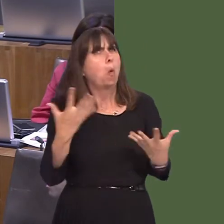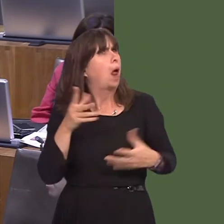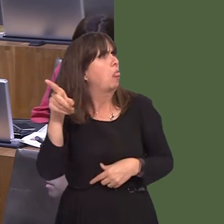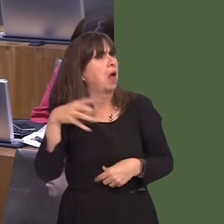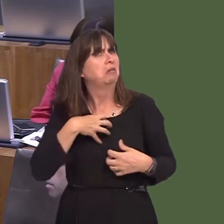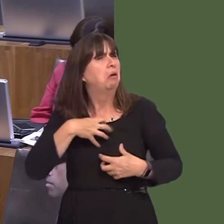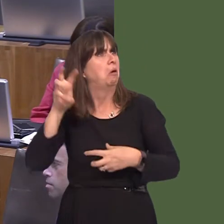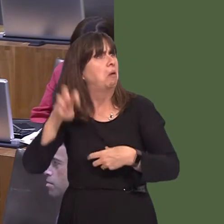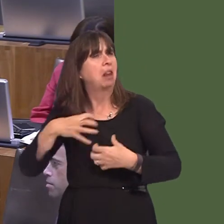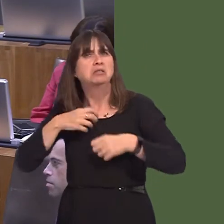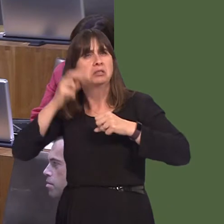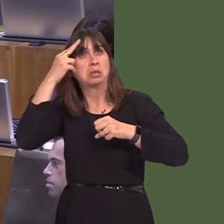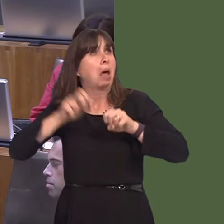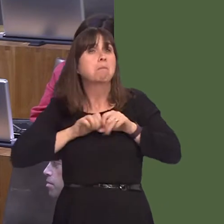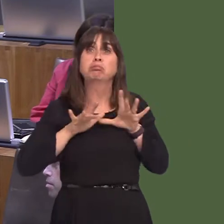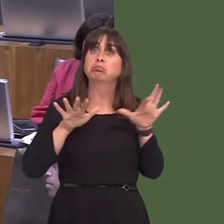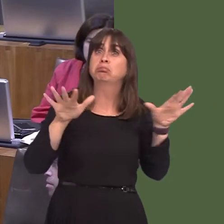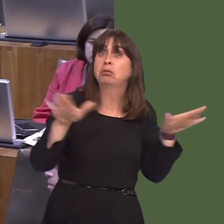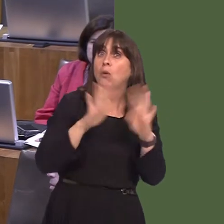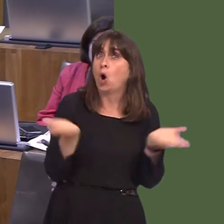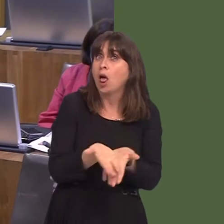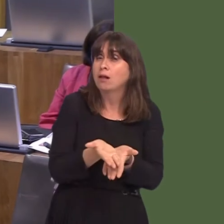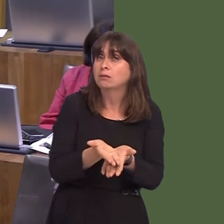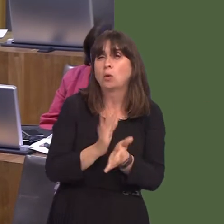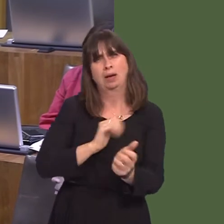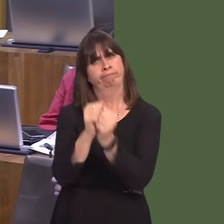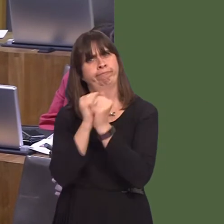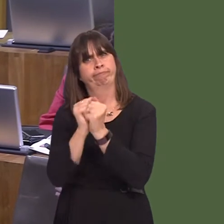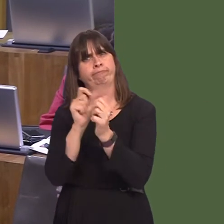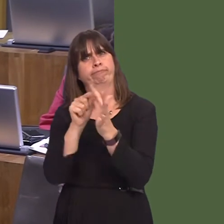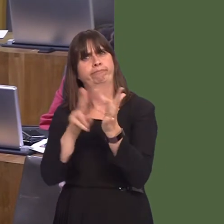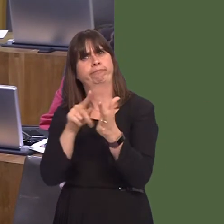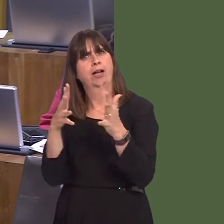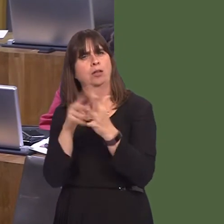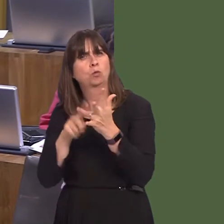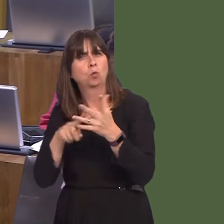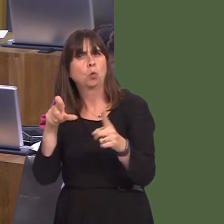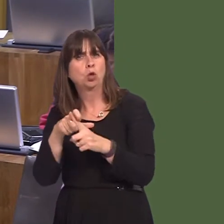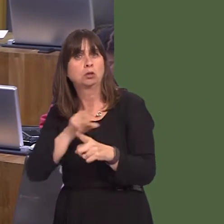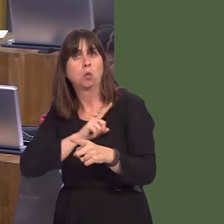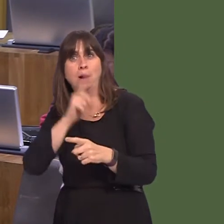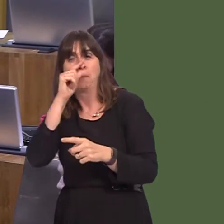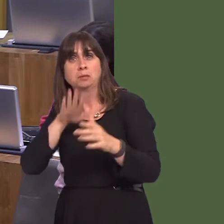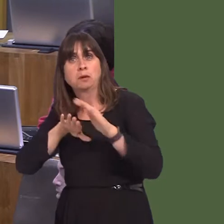evidence of Walesí growing reputation, as an ideal venue for filmmakers, with the right skills mix to tantalise future cinema goers and movie fans.'